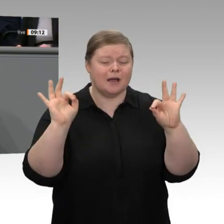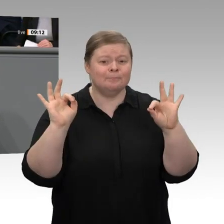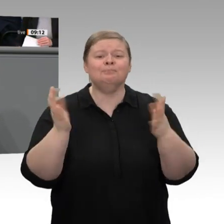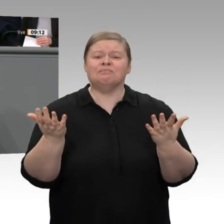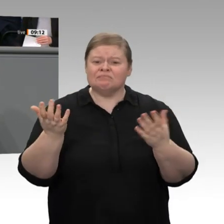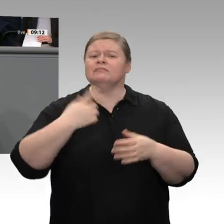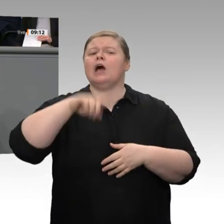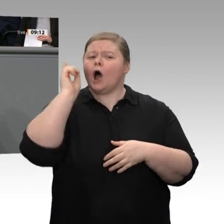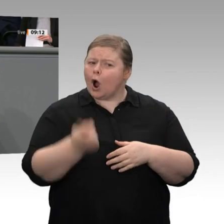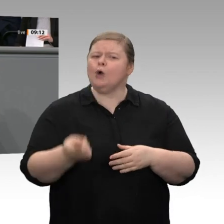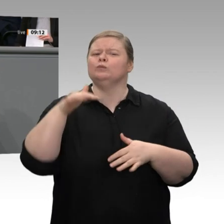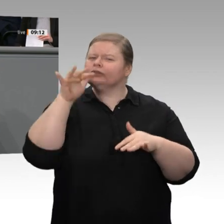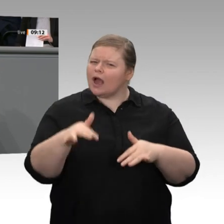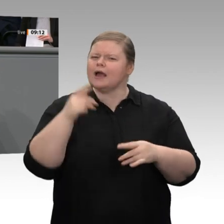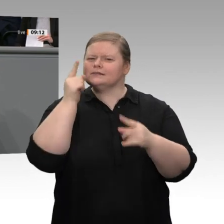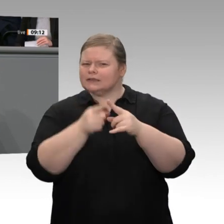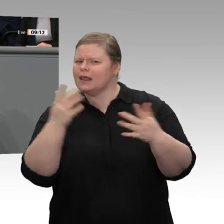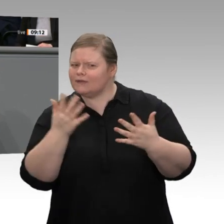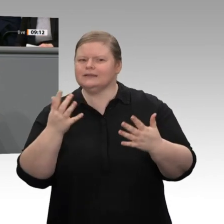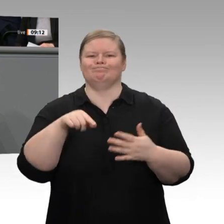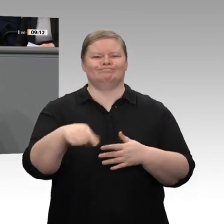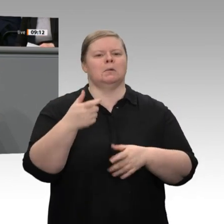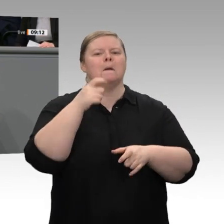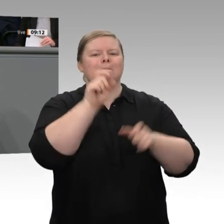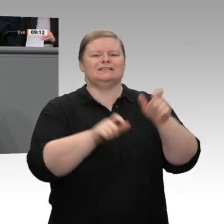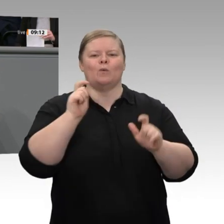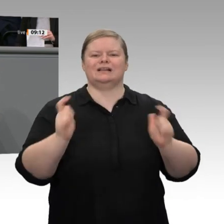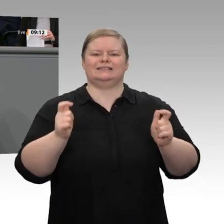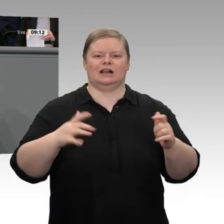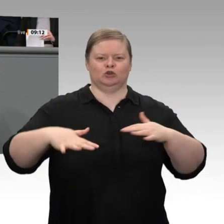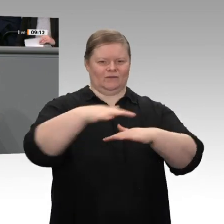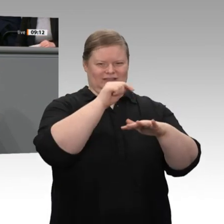des Soli beschlossen haben, sind deutliche Zeichen dafür, dass wir die Belastungsgrenzen